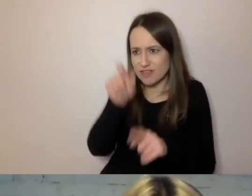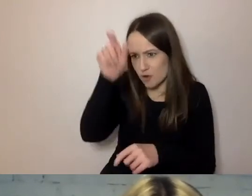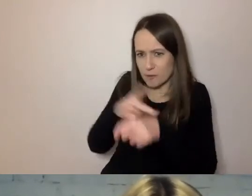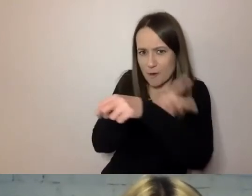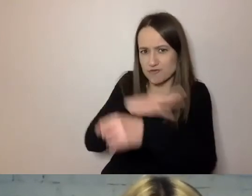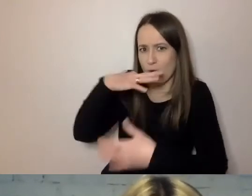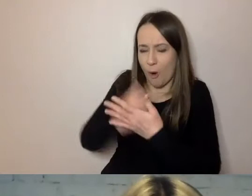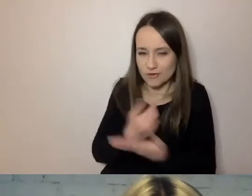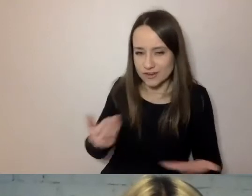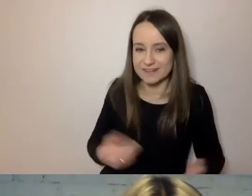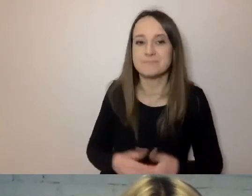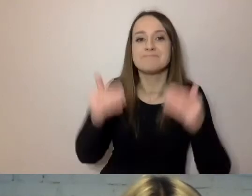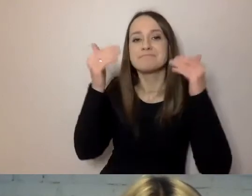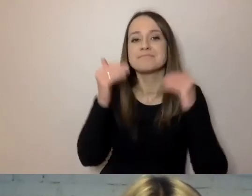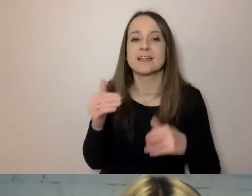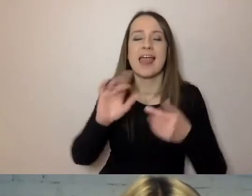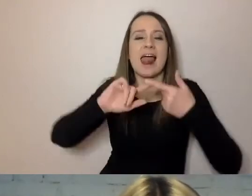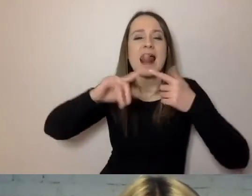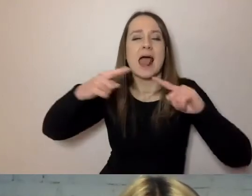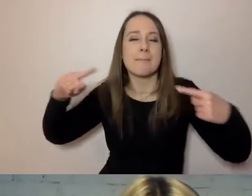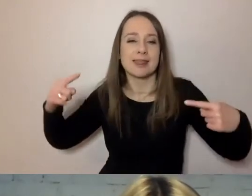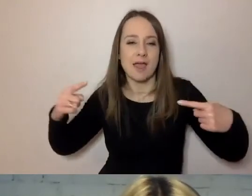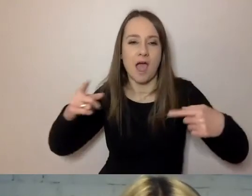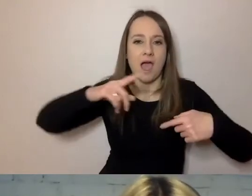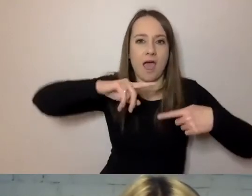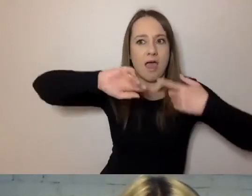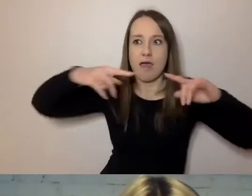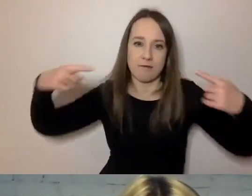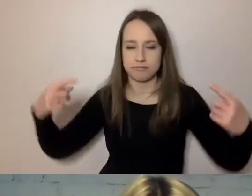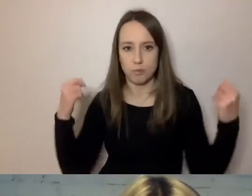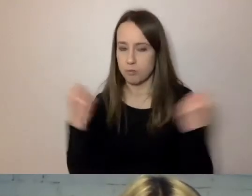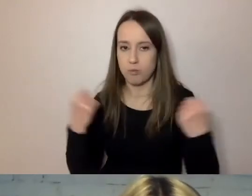Pokrętna gramatyka. Ona wynika z tego, o czym wspomniałem.